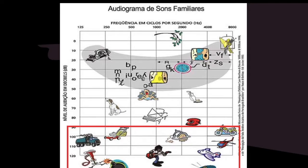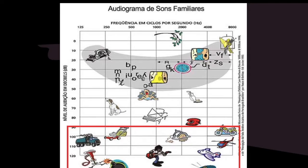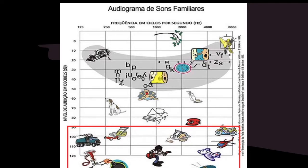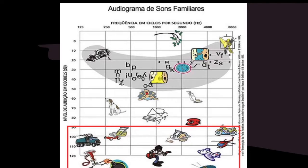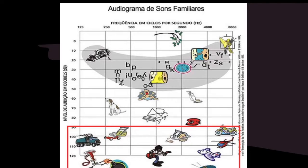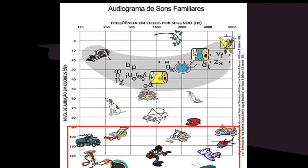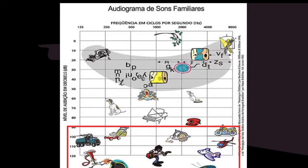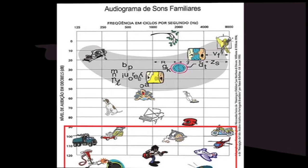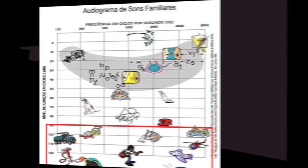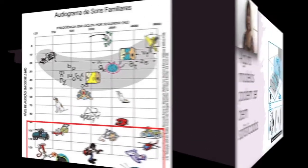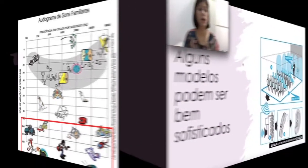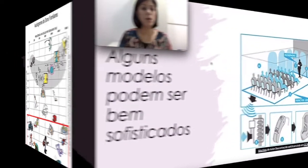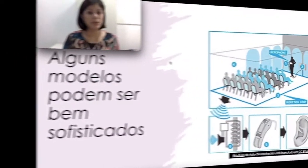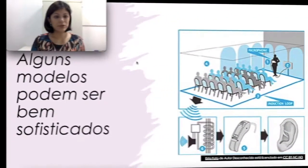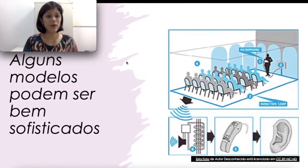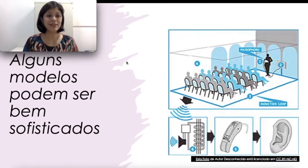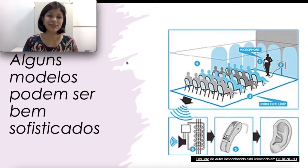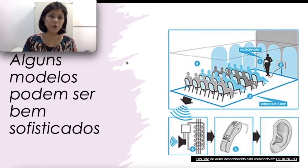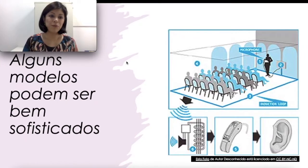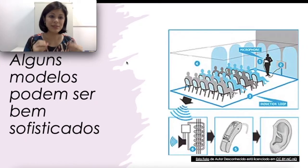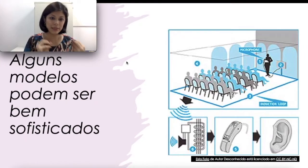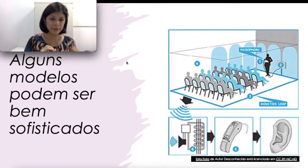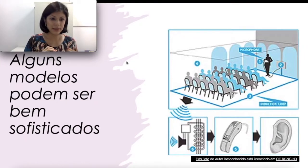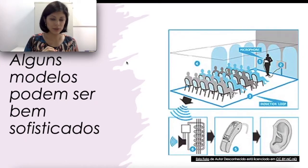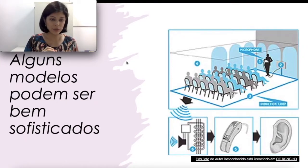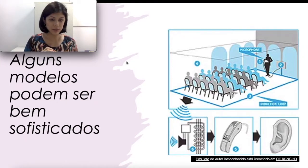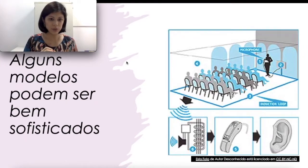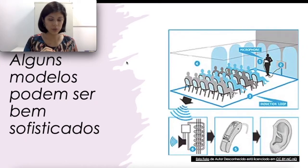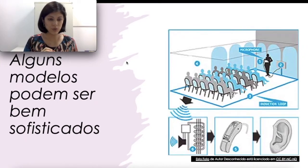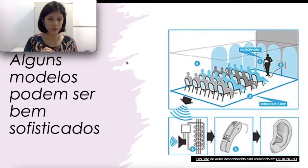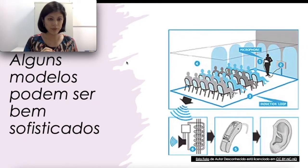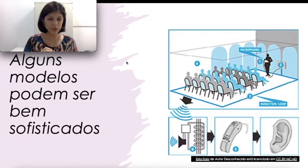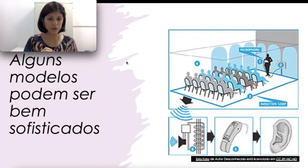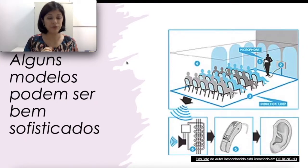da fala humana. Portanto, essas são algumas limitações do uso do aparelho auditivo.